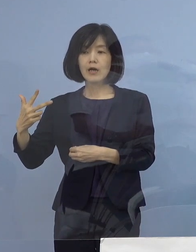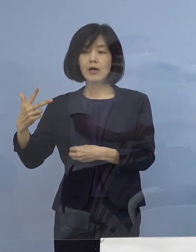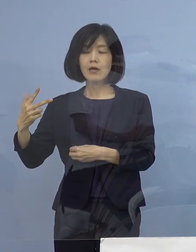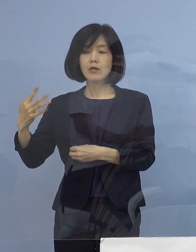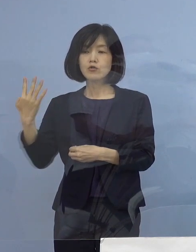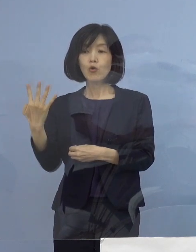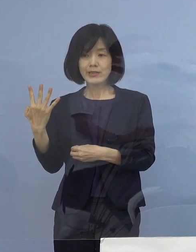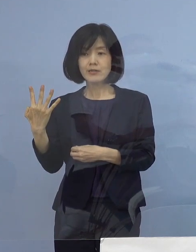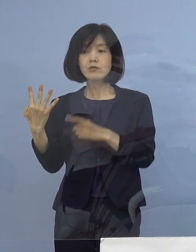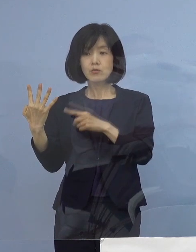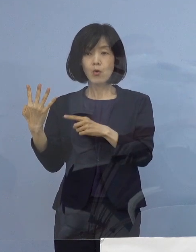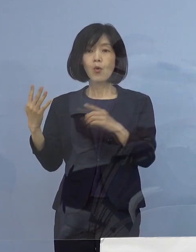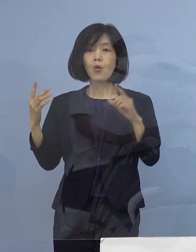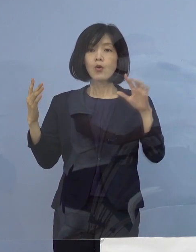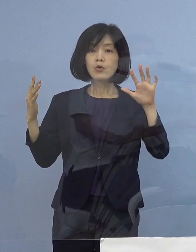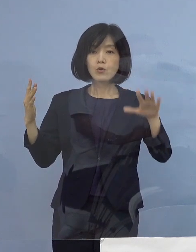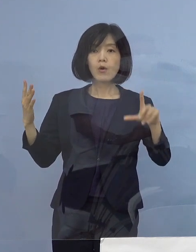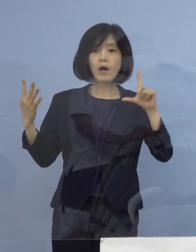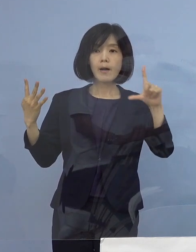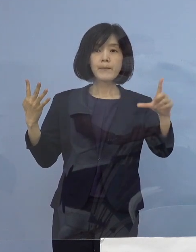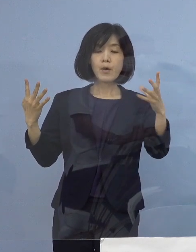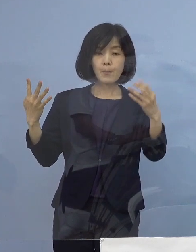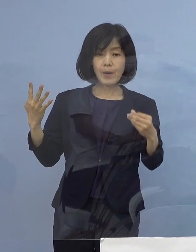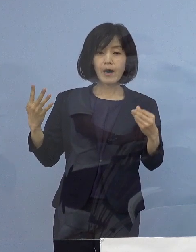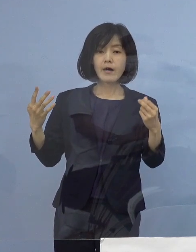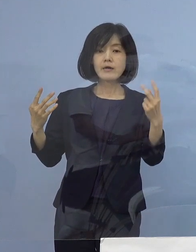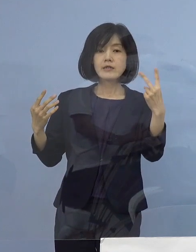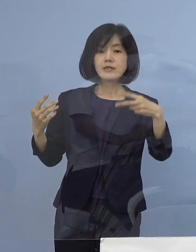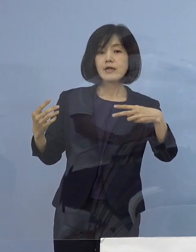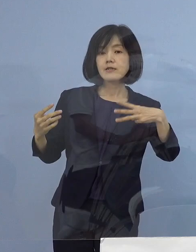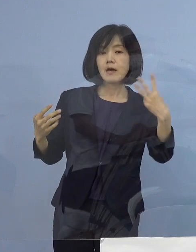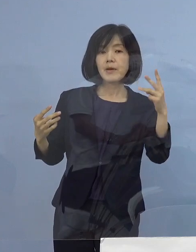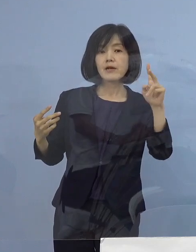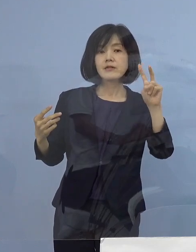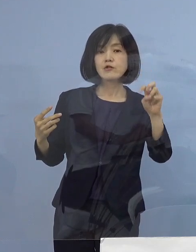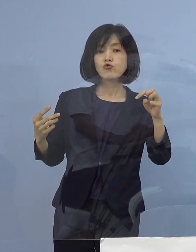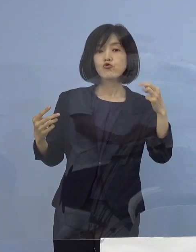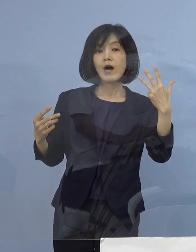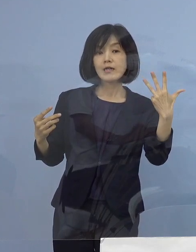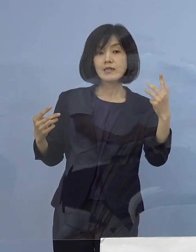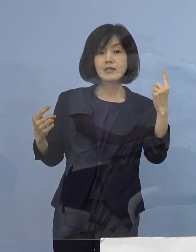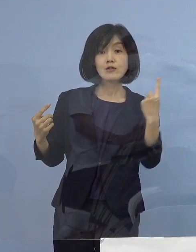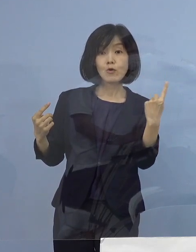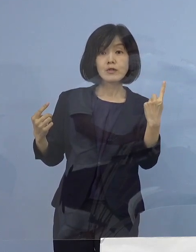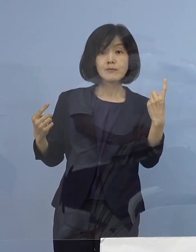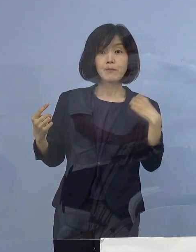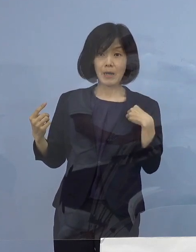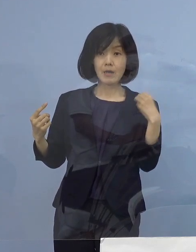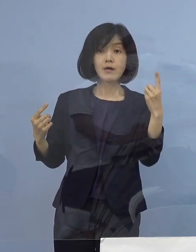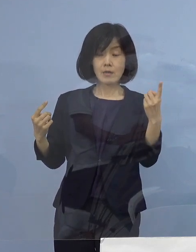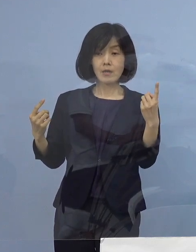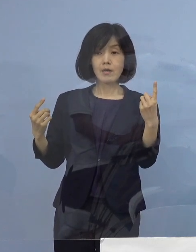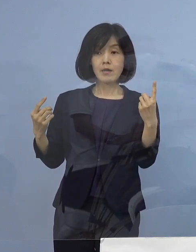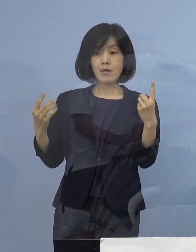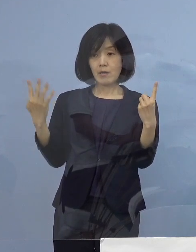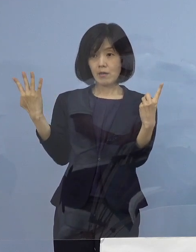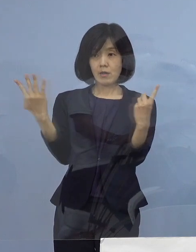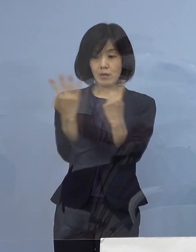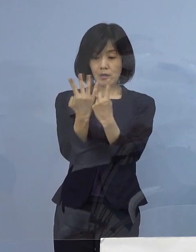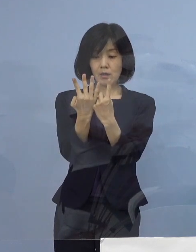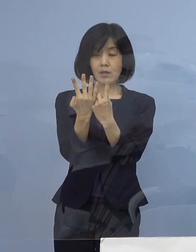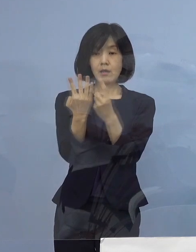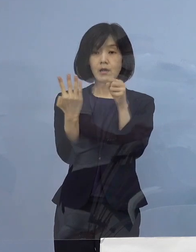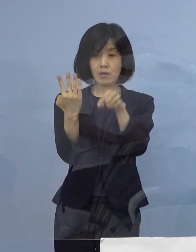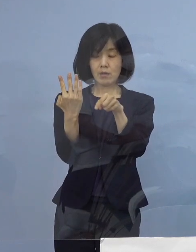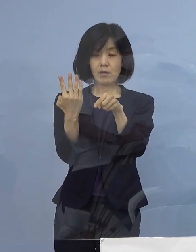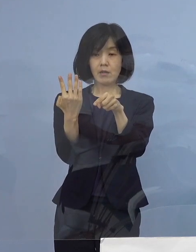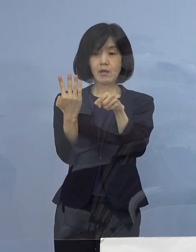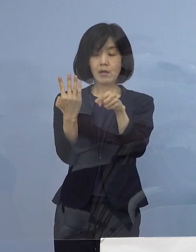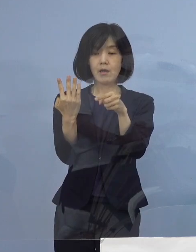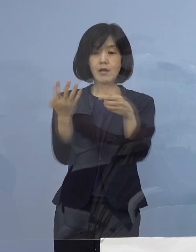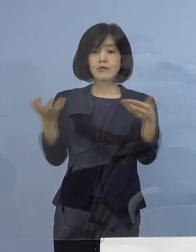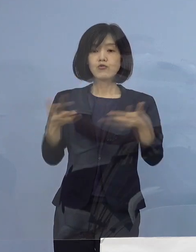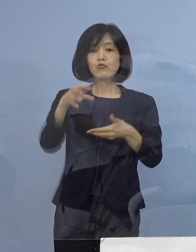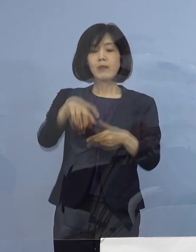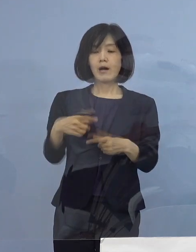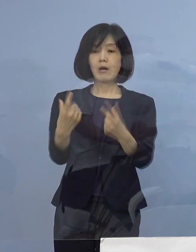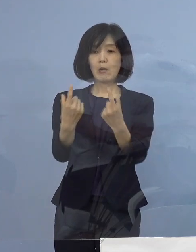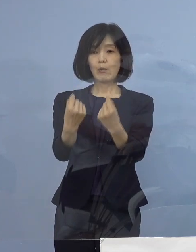本日発表の2328例目の1名を加えた 計5名の感染者が同じ職場から確認され